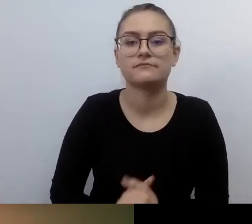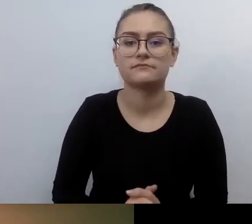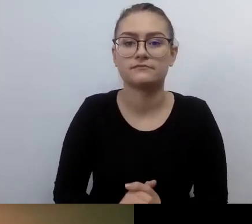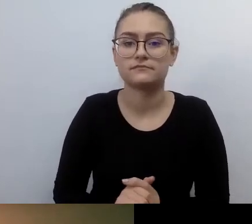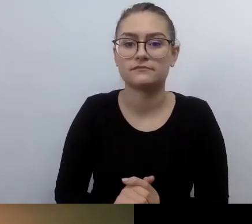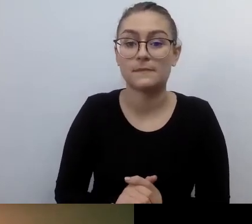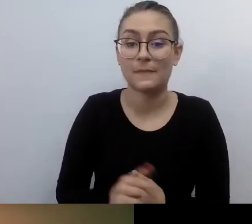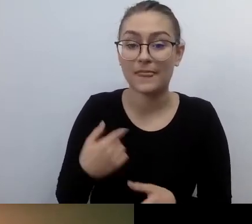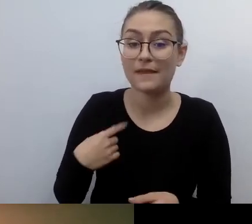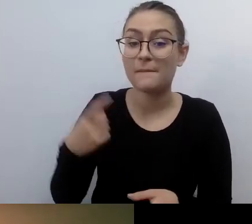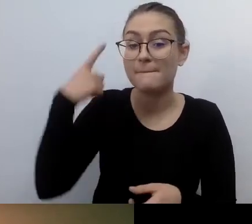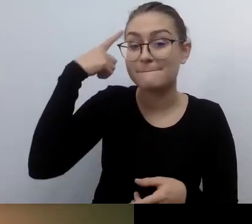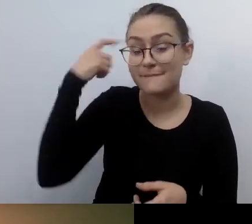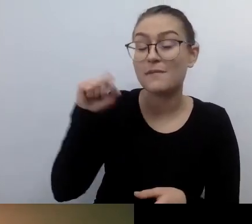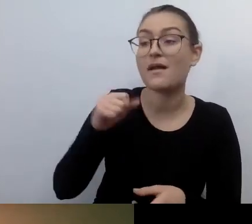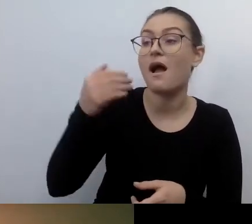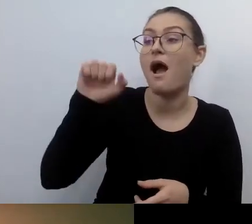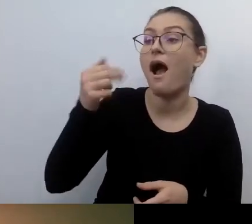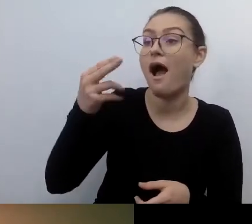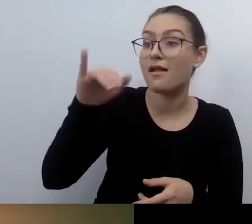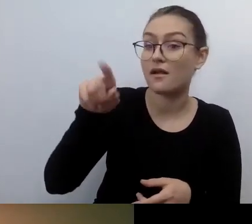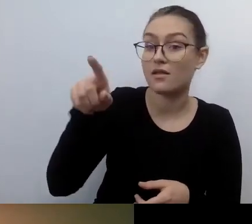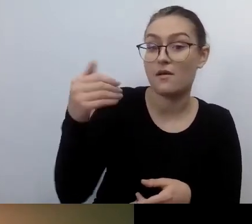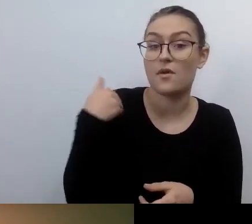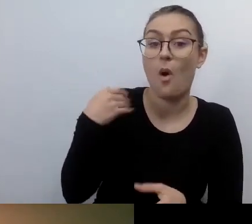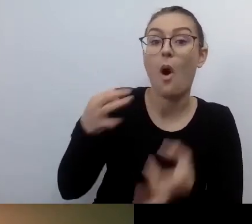jak patrzono na nią jak na osobę szaloną,